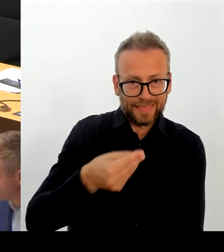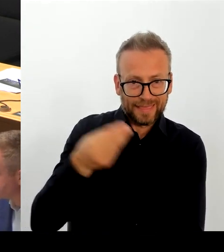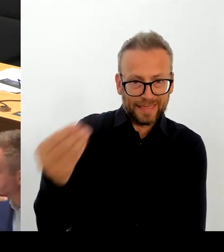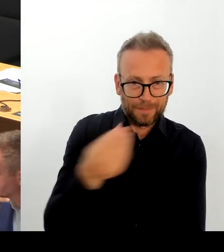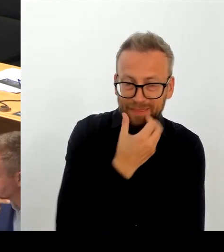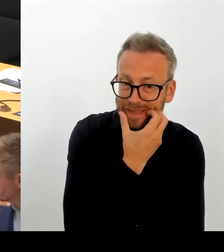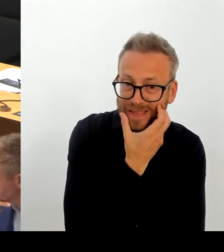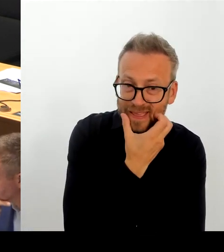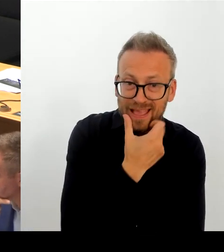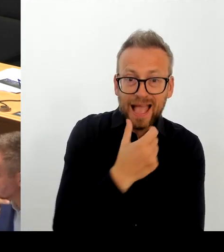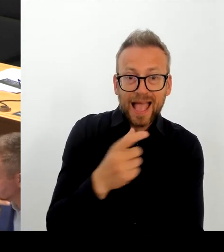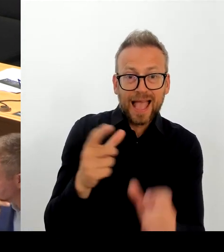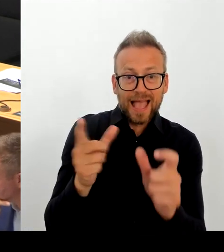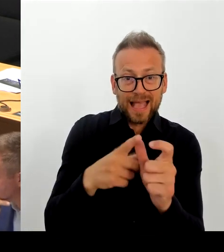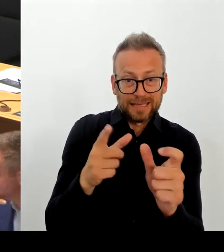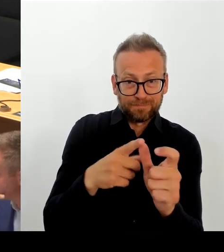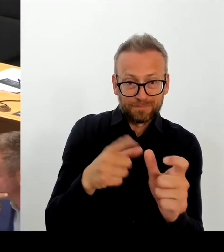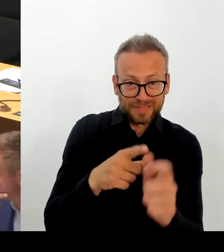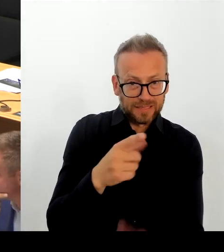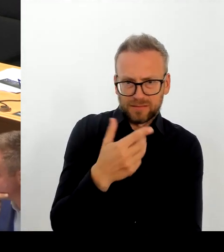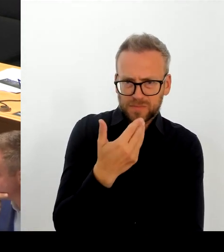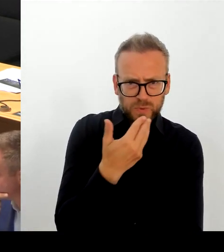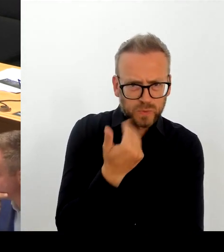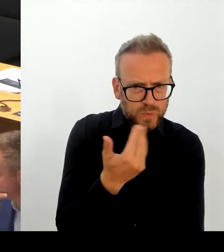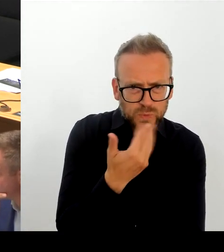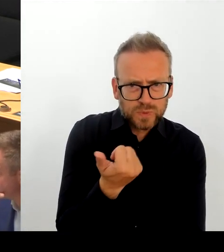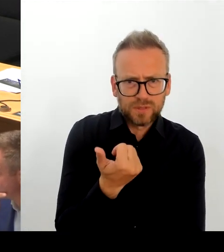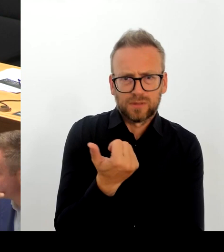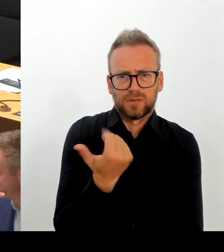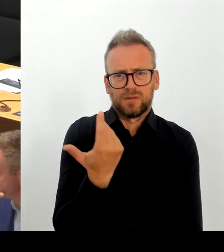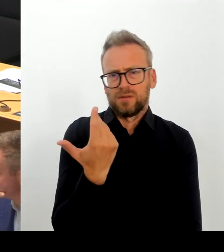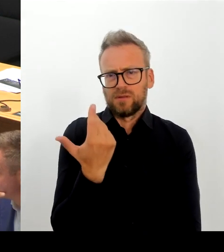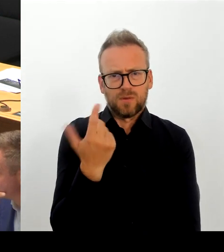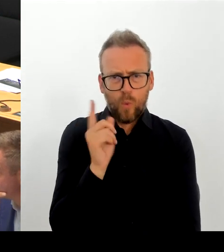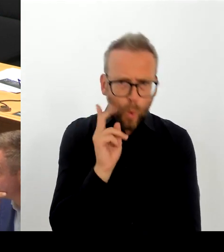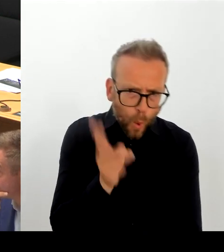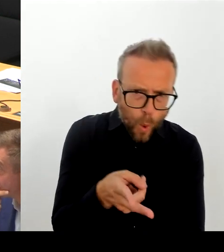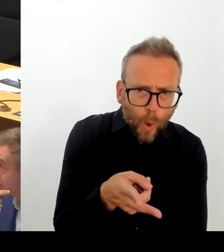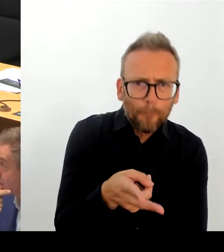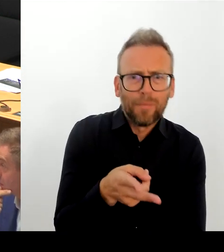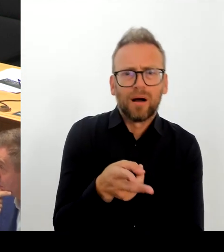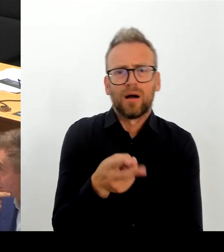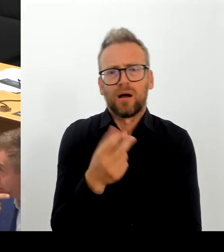eine rechtsstaatliche Einzelfallprüfung bei Grenzverfahren geben muss.